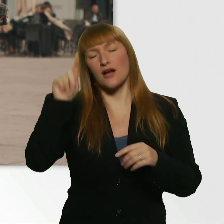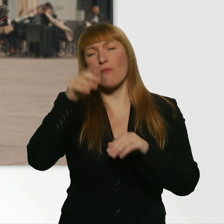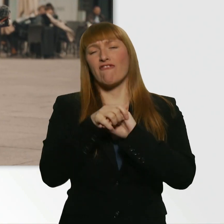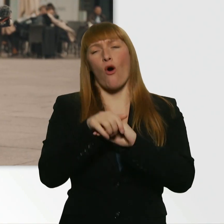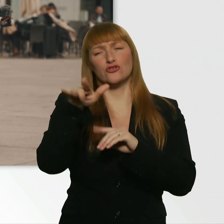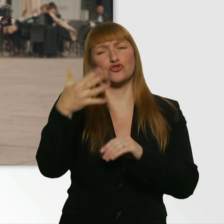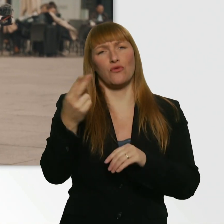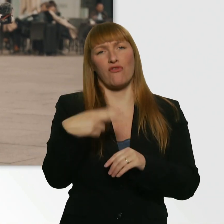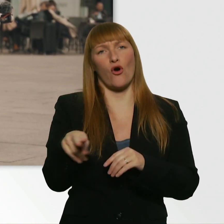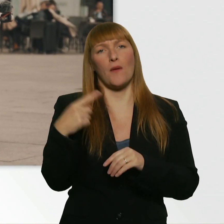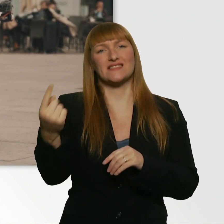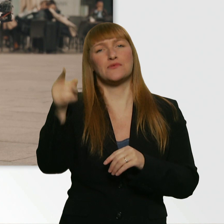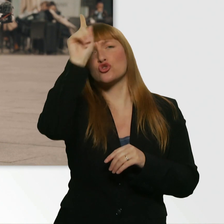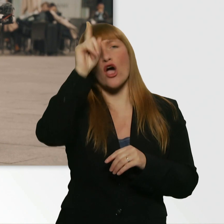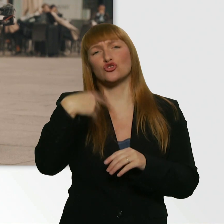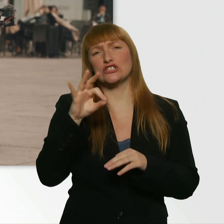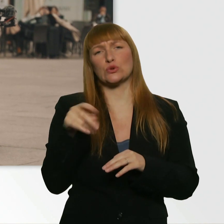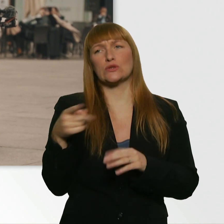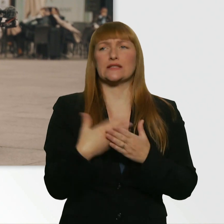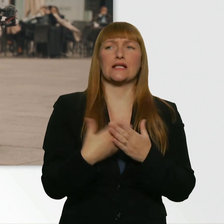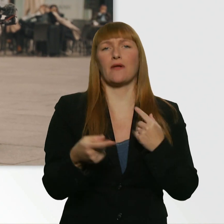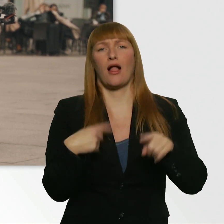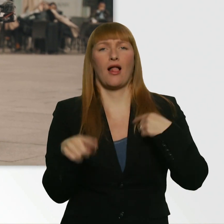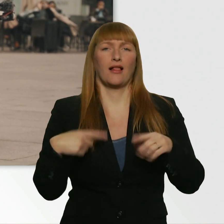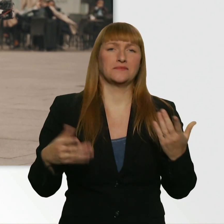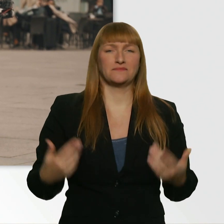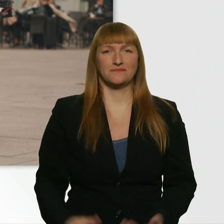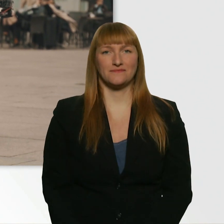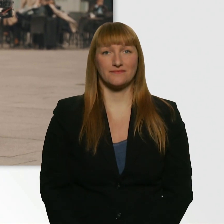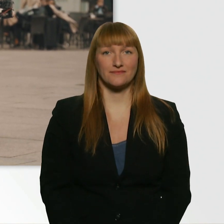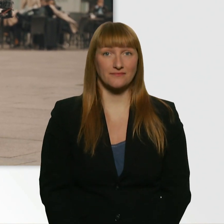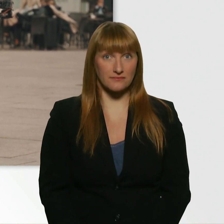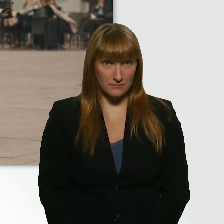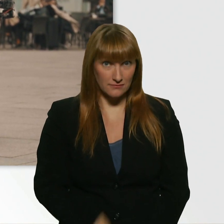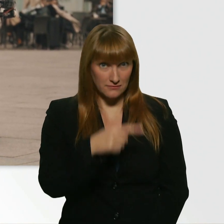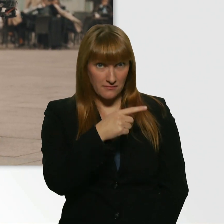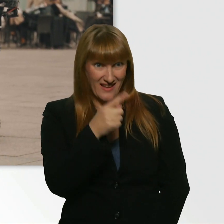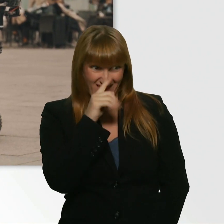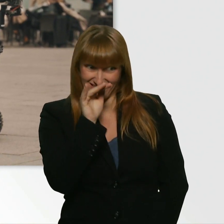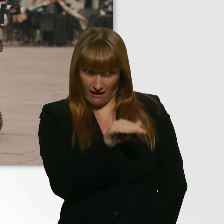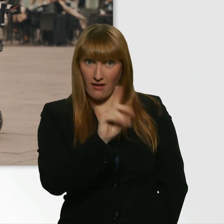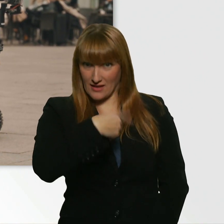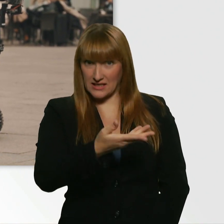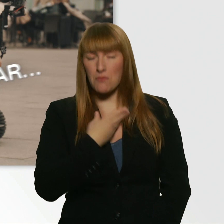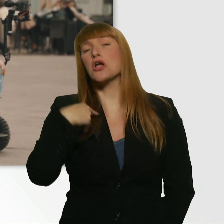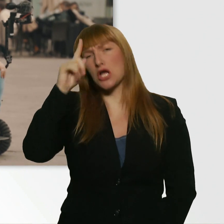Aber der sprach nicht so gut Deutsch und wollte mir die dann nicht geben. Aber die hätten dir das schon gegeben? Ich glaub, der hätte mir das wirklich gegeben.